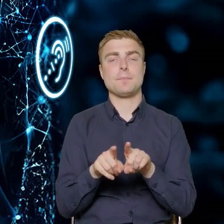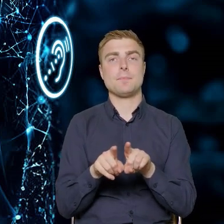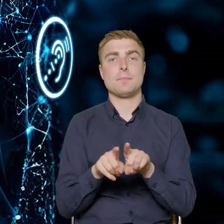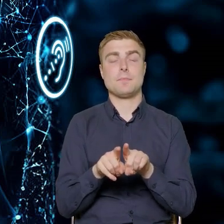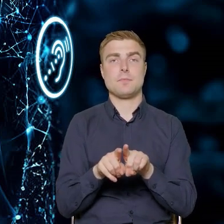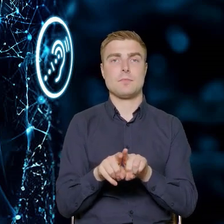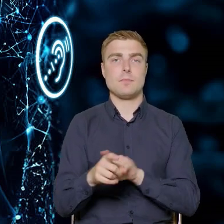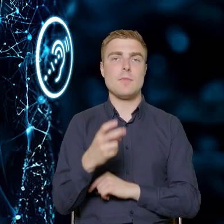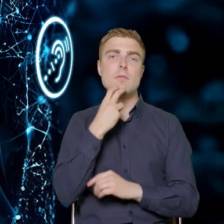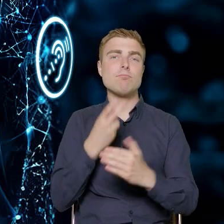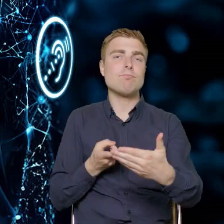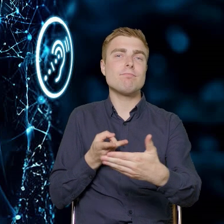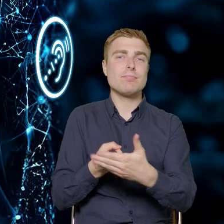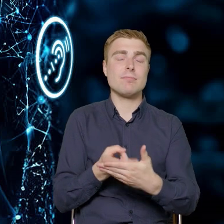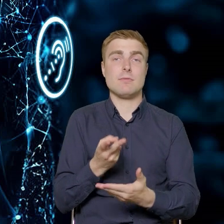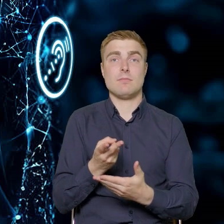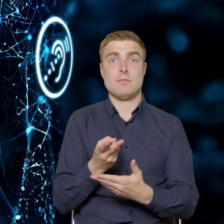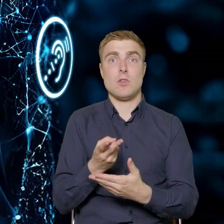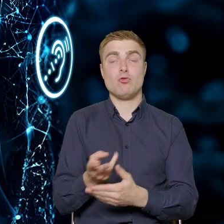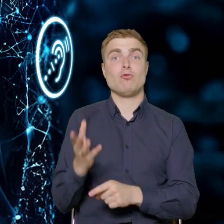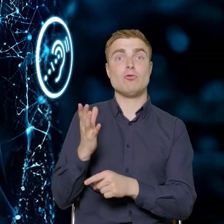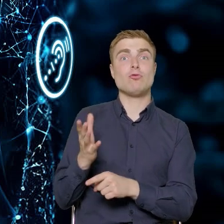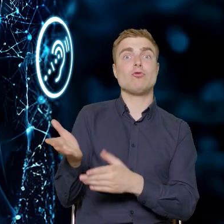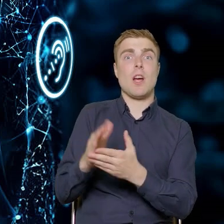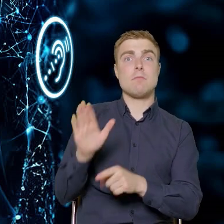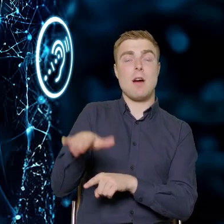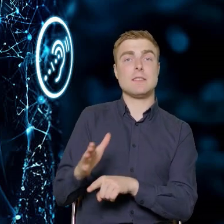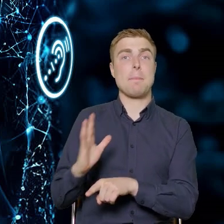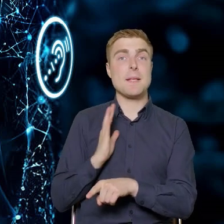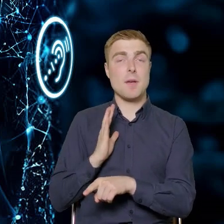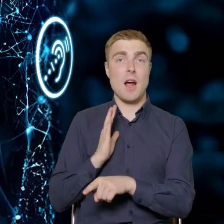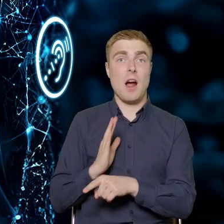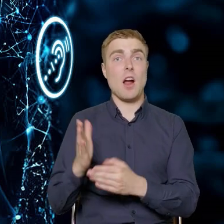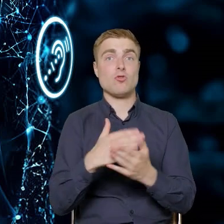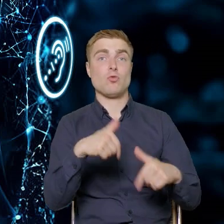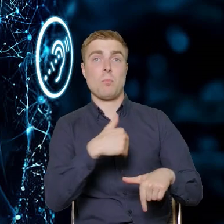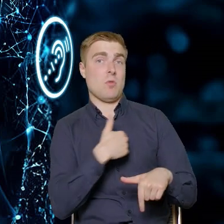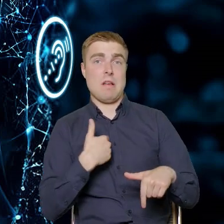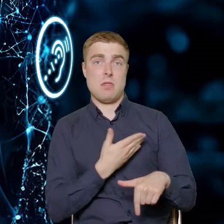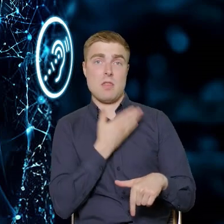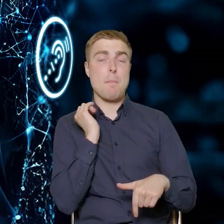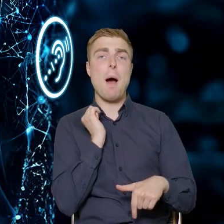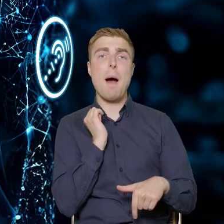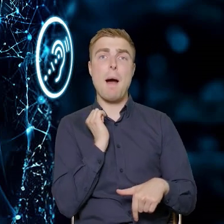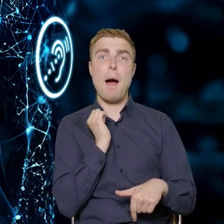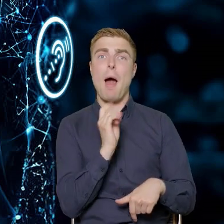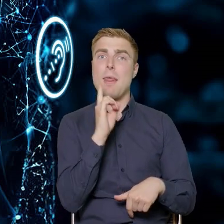gniazdka prądowe, niektóre są zabezpieczone, niektóre tak jak w Polsce, nie są. Ale ta zmiana będzie następowała